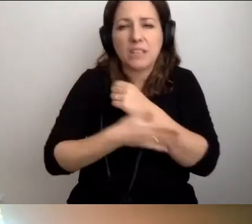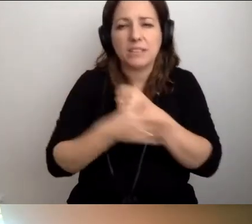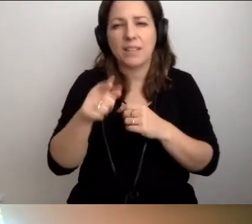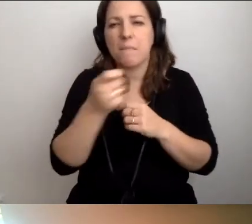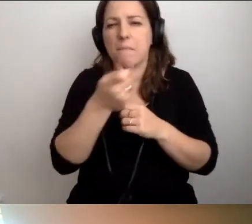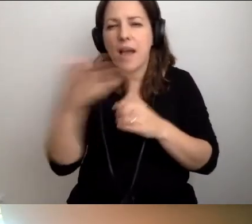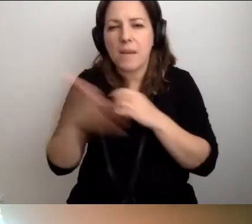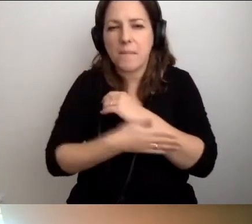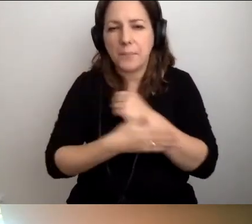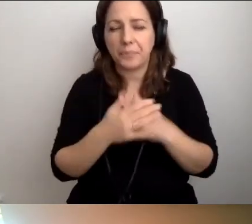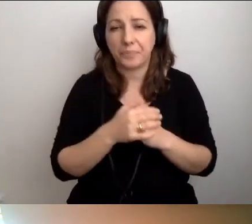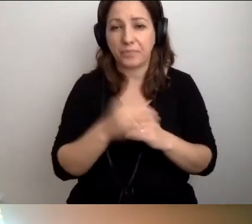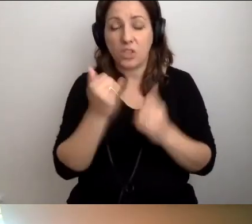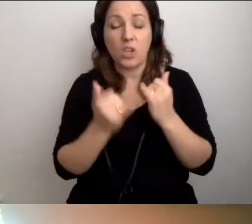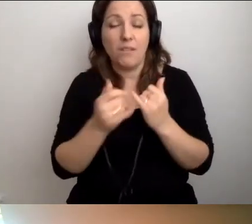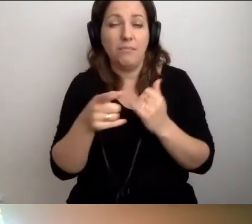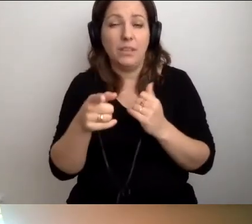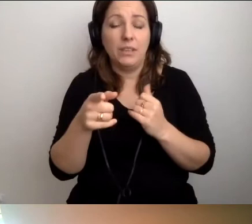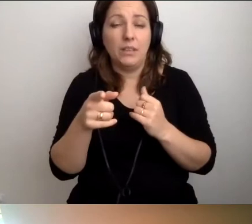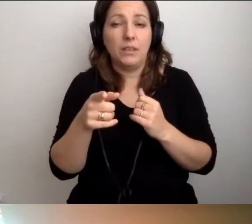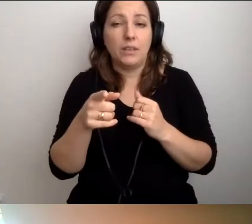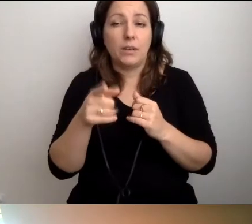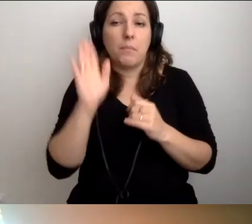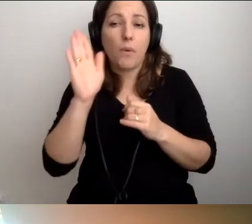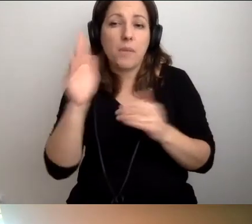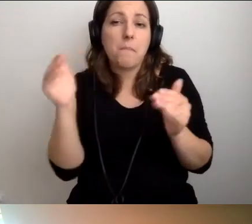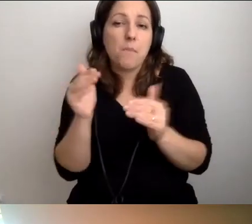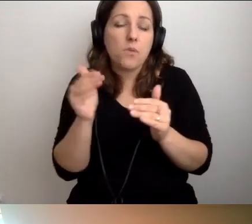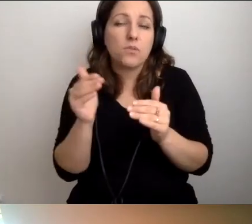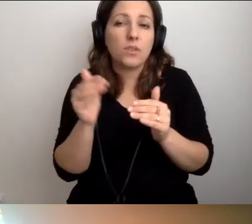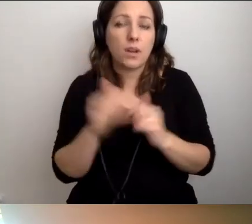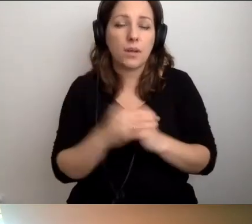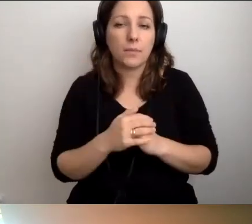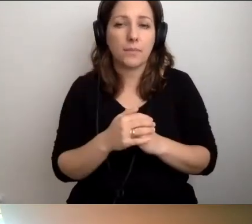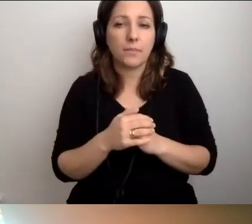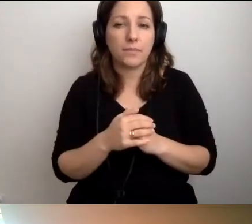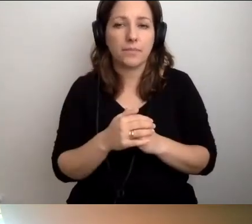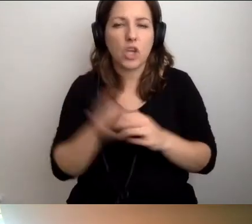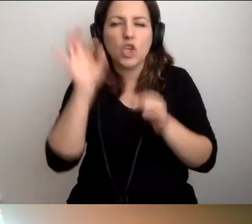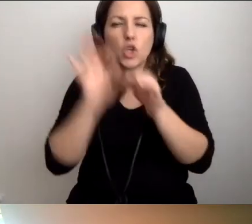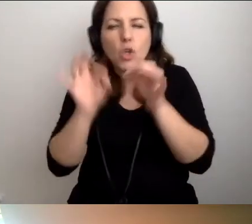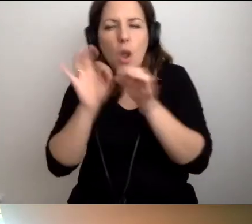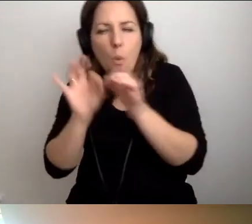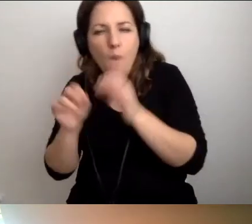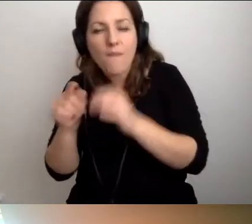Można to potem ubierać w szczegóły. Ale tych podstawowych...